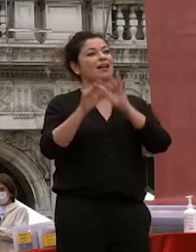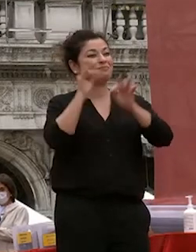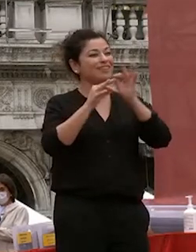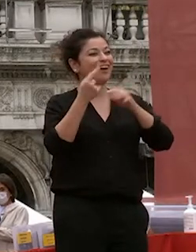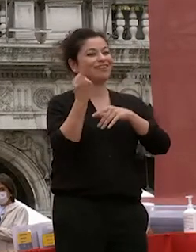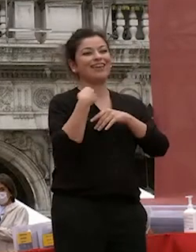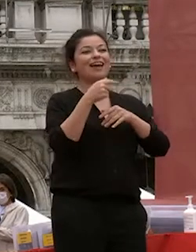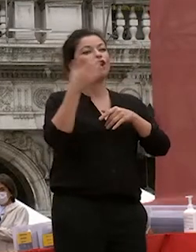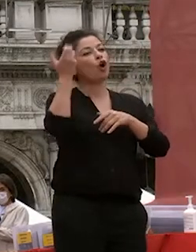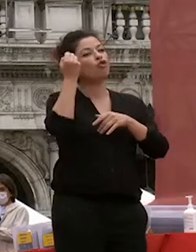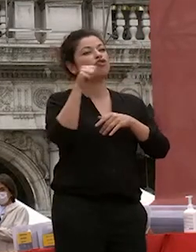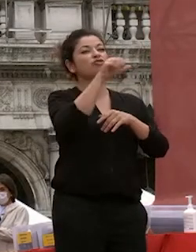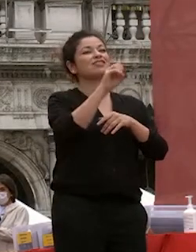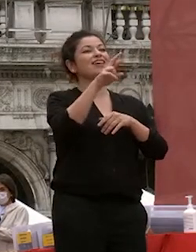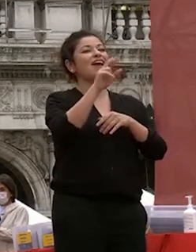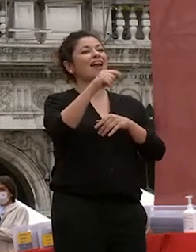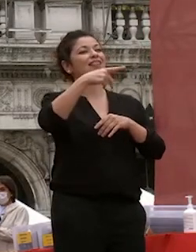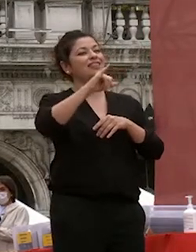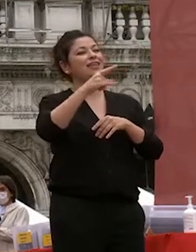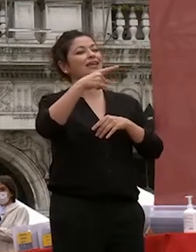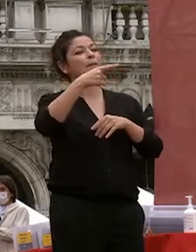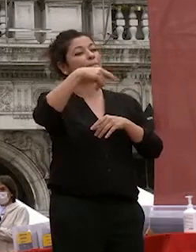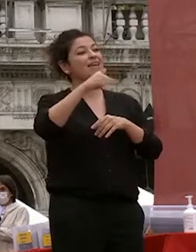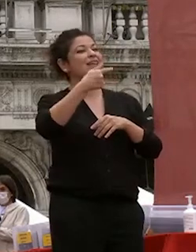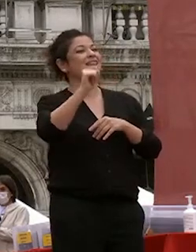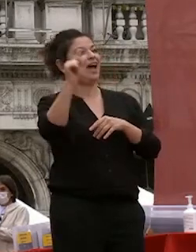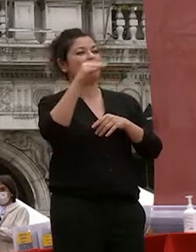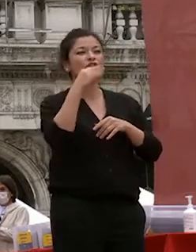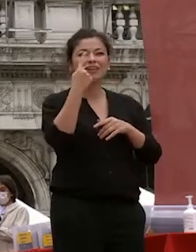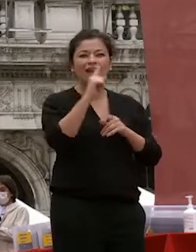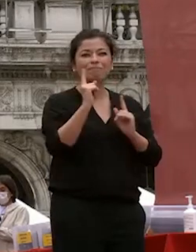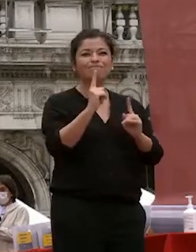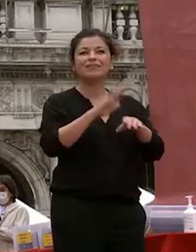serie nip ita ovvero del quello che avviene per caso che non è in realtà per